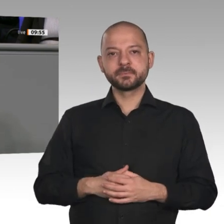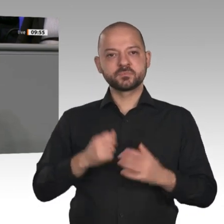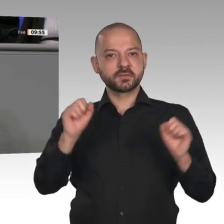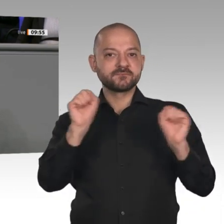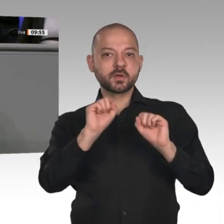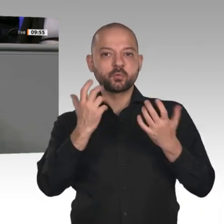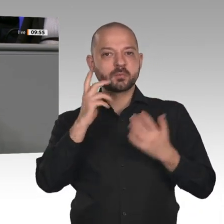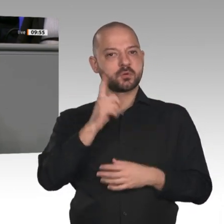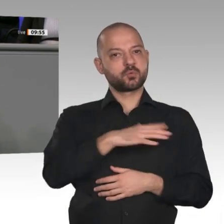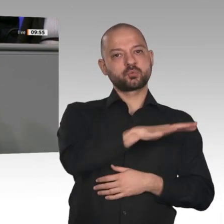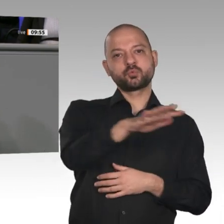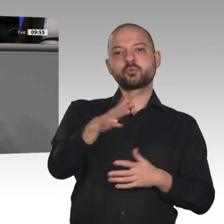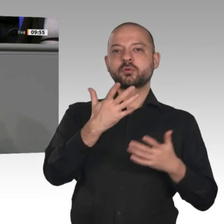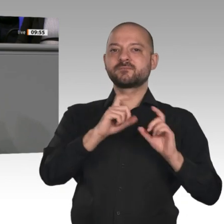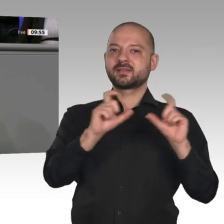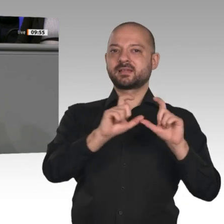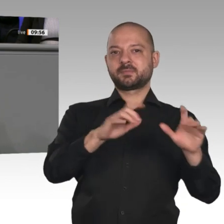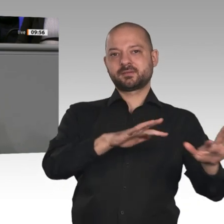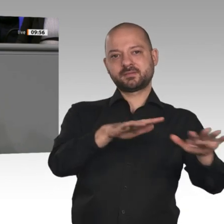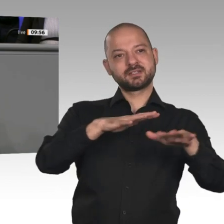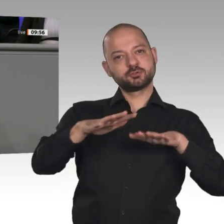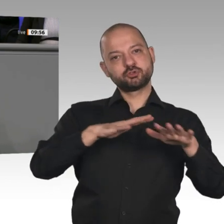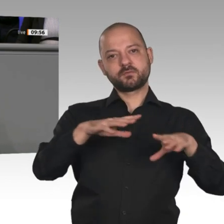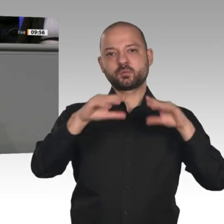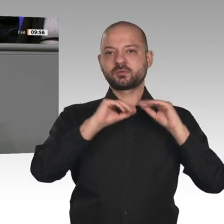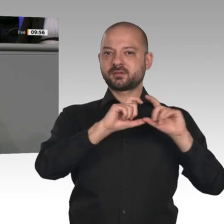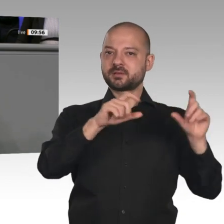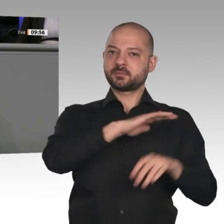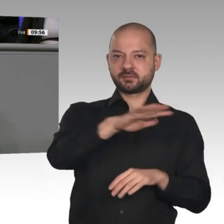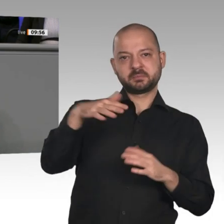Unsere Unternehmen brauchen endlich ein gutes Klima. Darauf kommt es an. Da